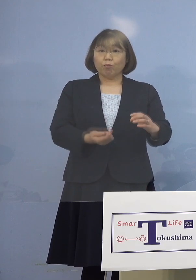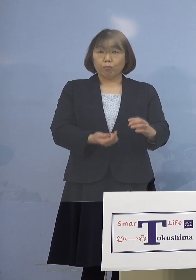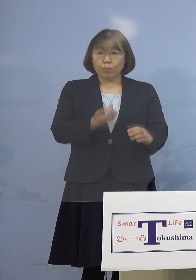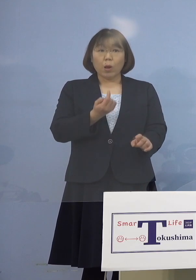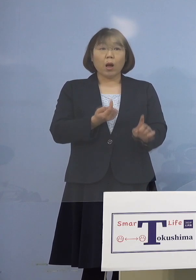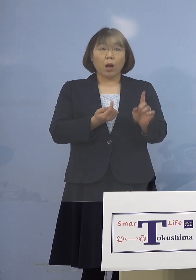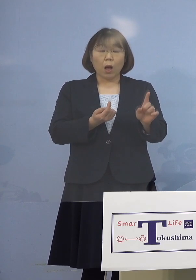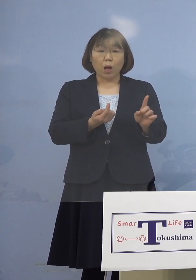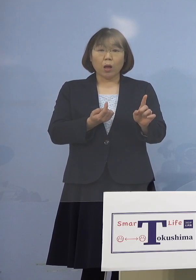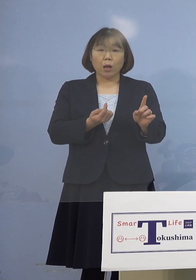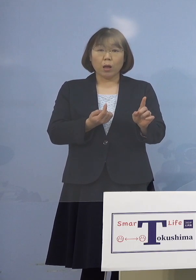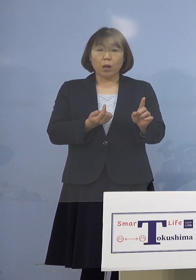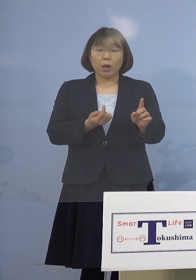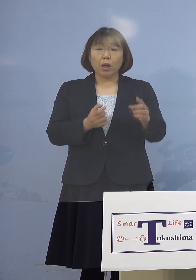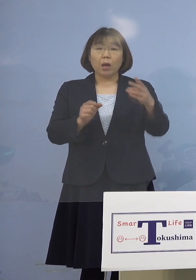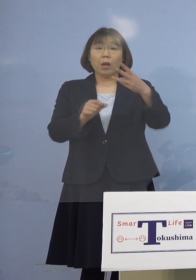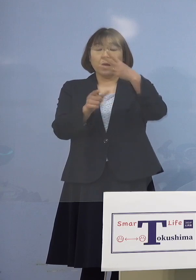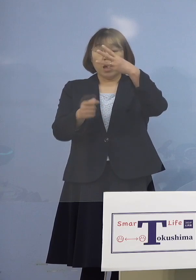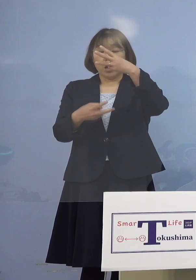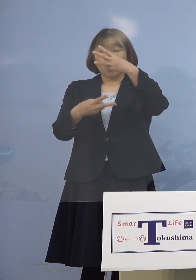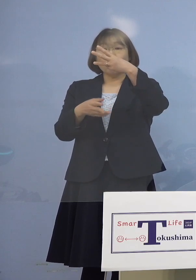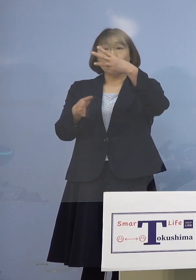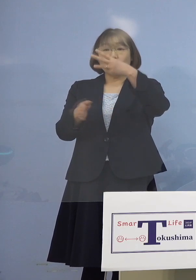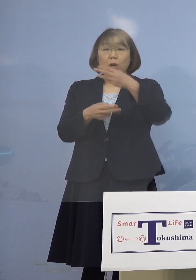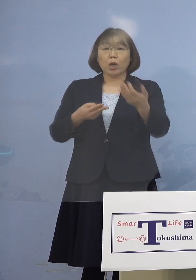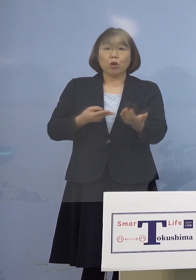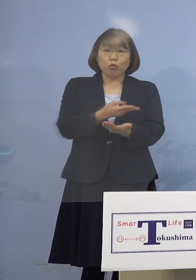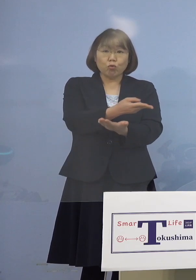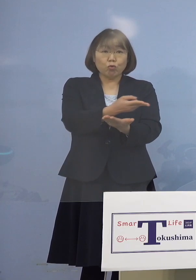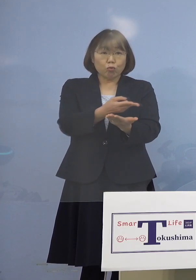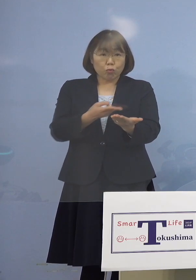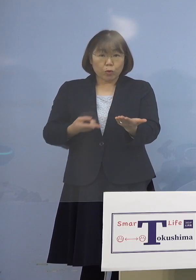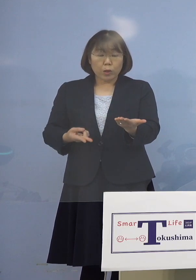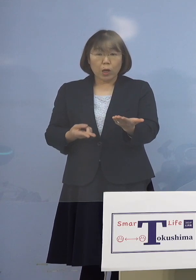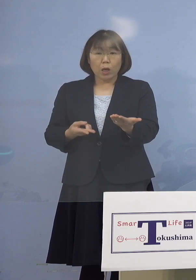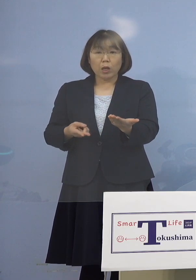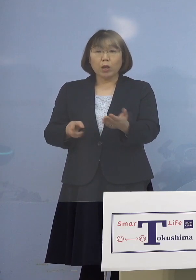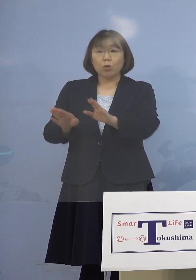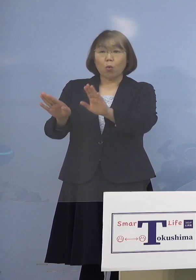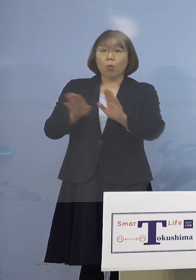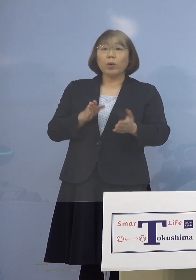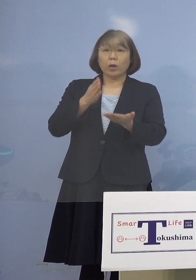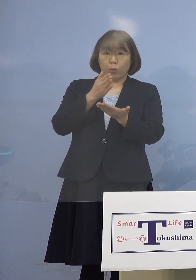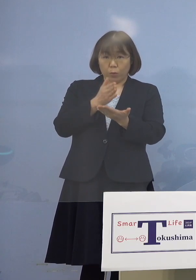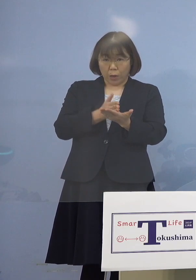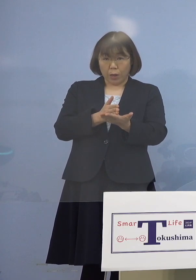（3月）2日から入院の受け入れを 停止しているということですが